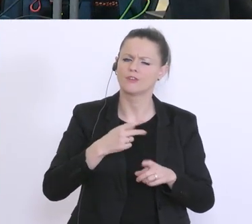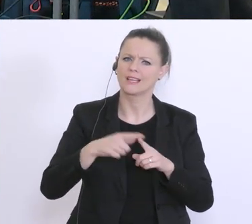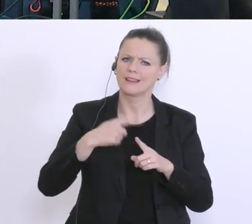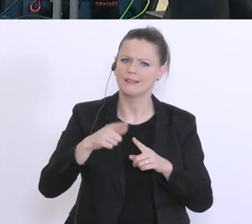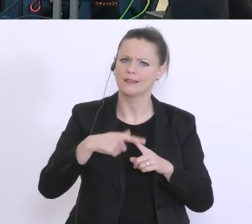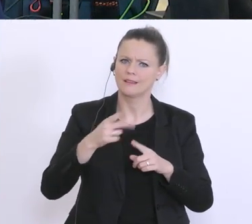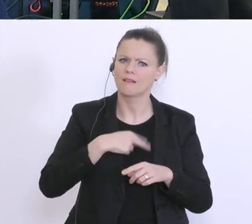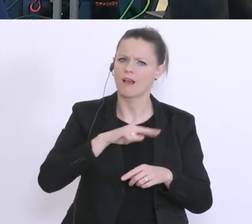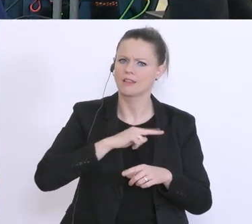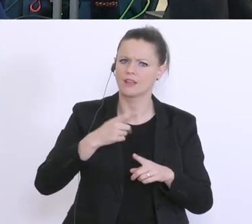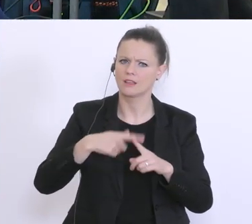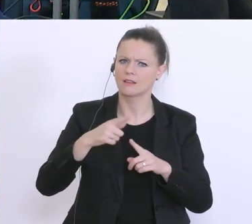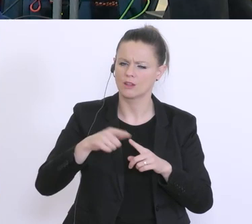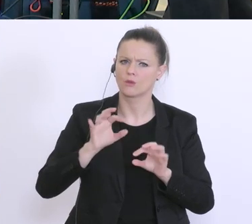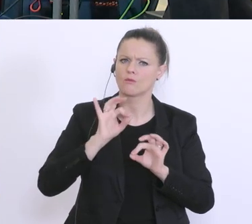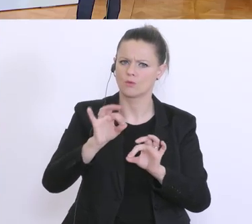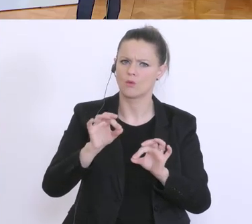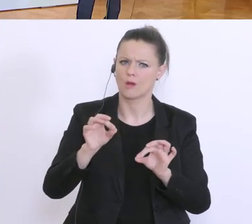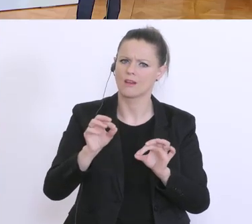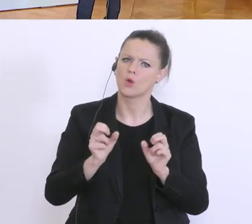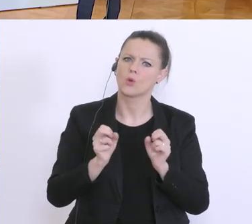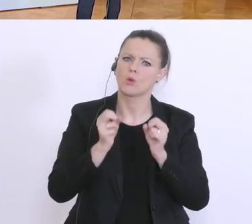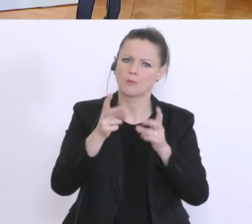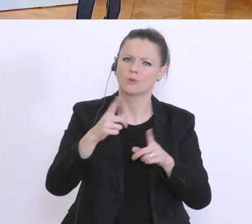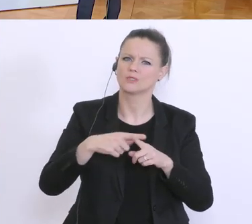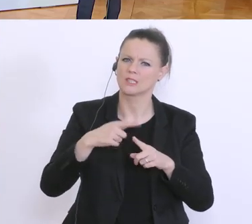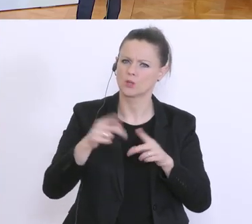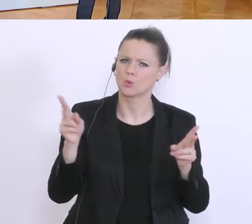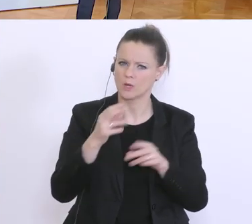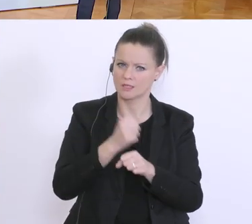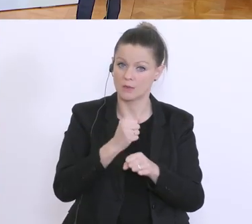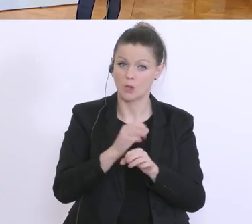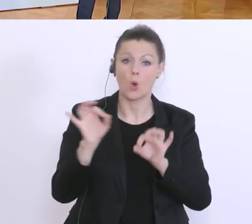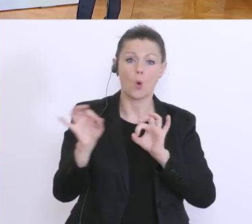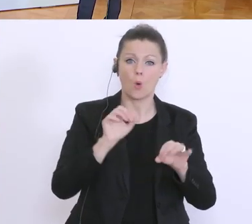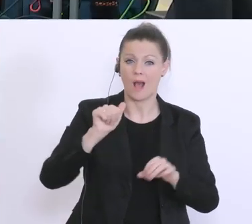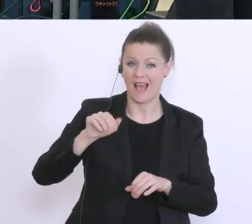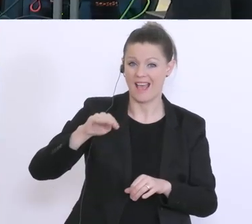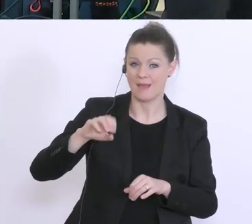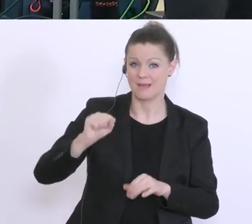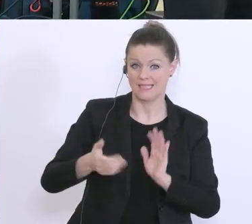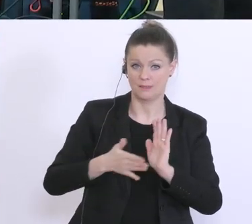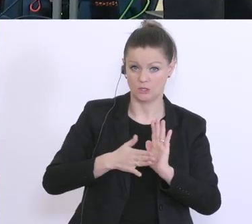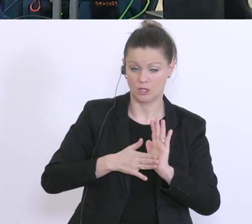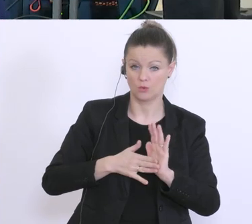Muss das AMS bestätigen, ist das alles oder braucht es zusätzliche Sicherheit?